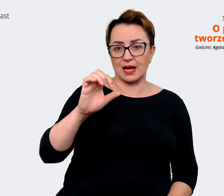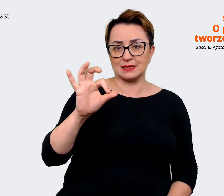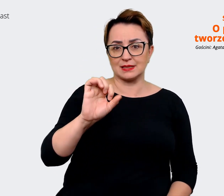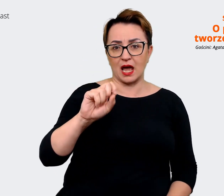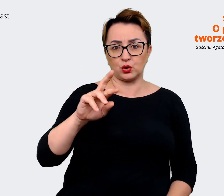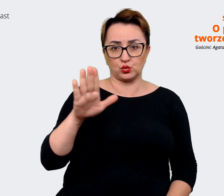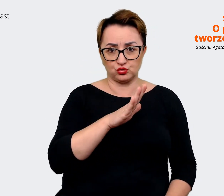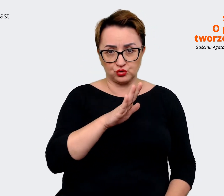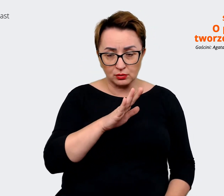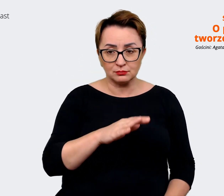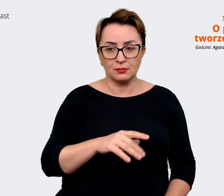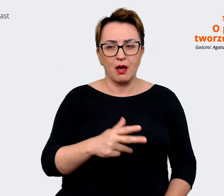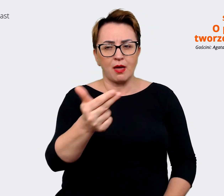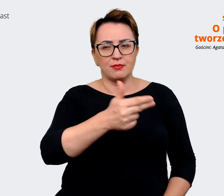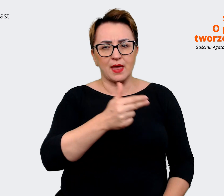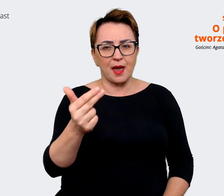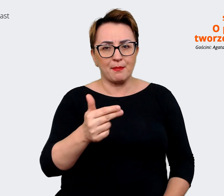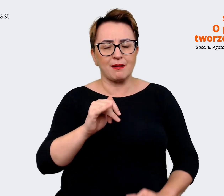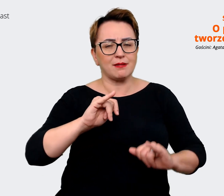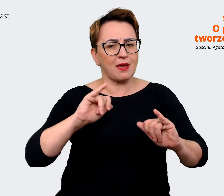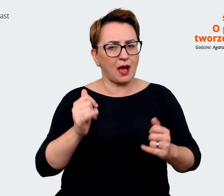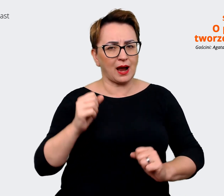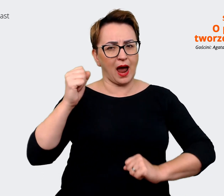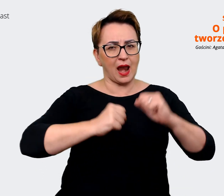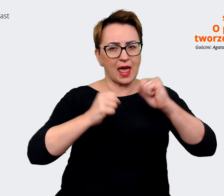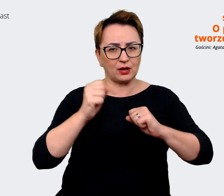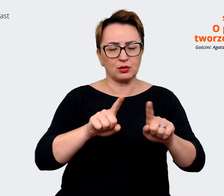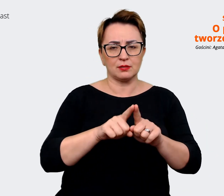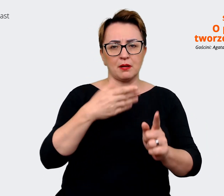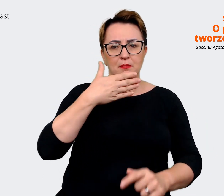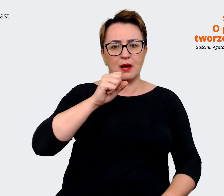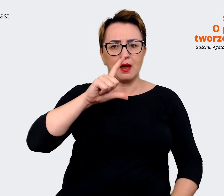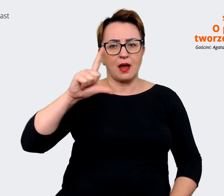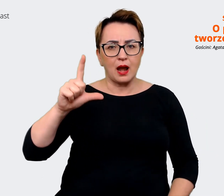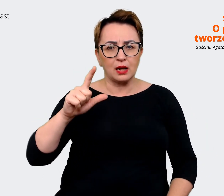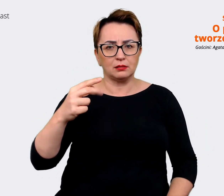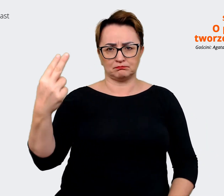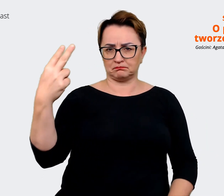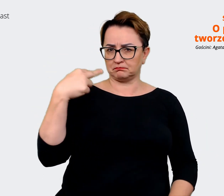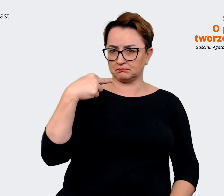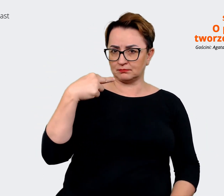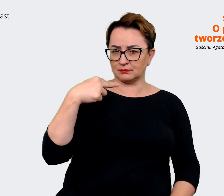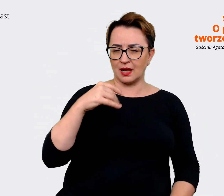Allegro i Mall, jak jesteśmy postrzegani według nich, jakie są nasze przewagi na rynku pracy,